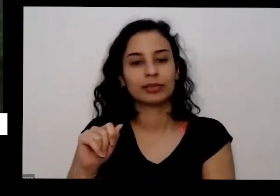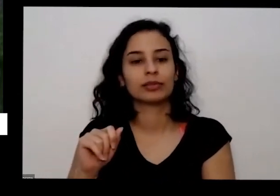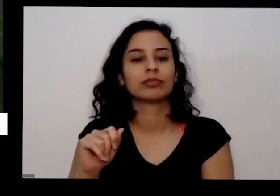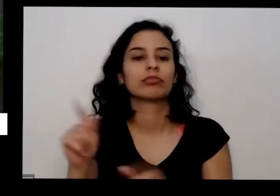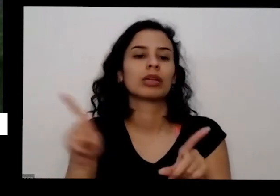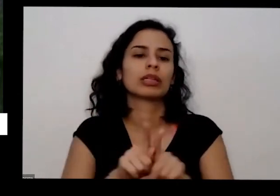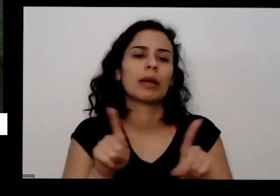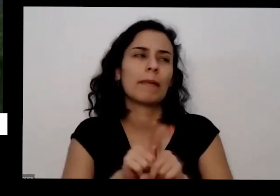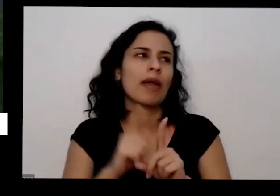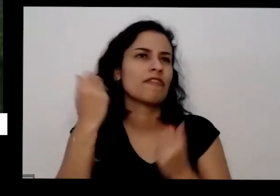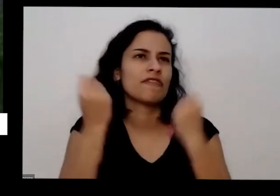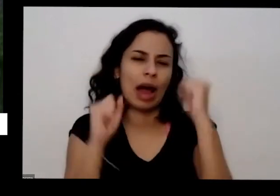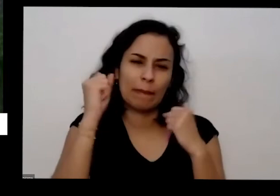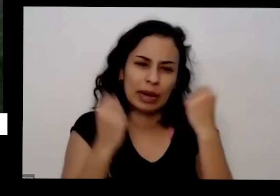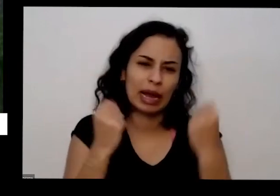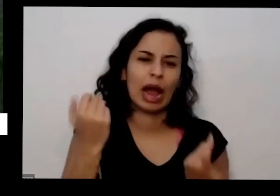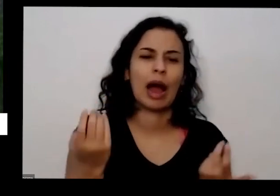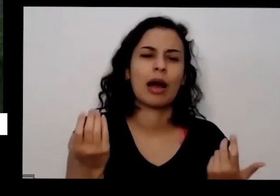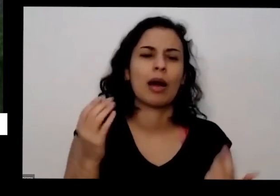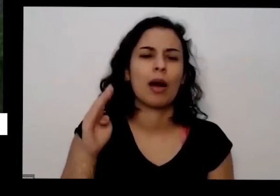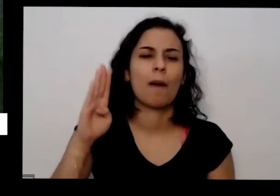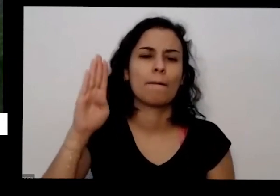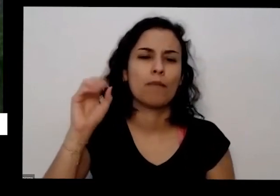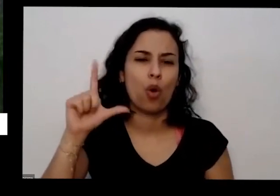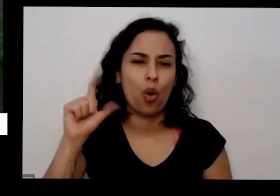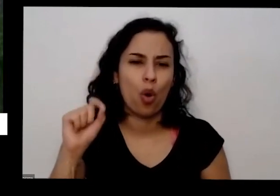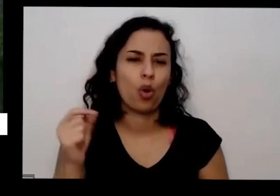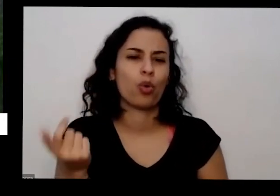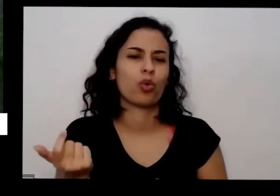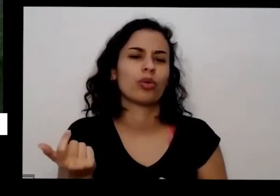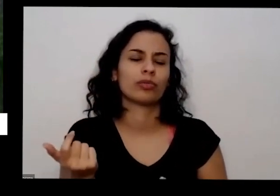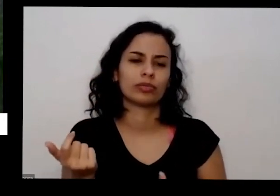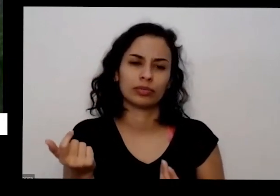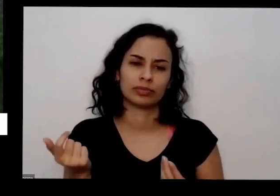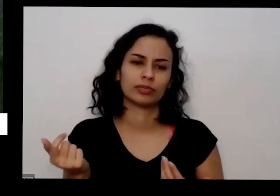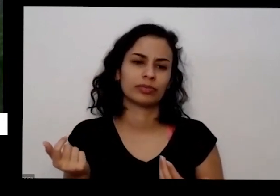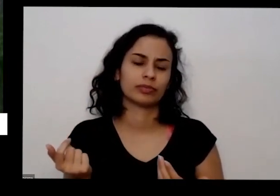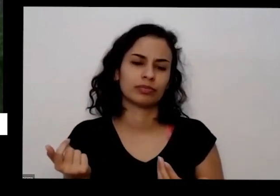de bolo e toca para conseguir algumas coisas por exemplo casca de banana para você não quiser ficar